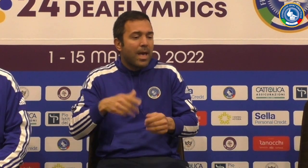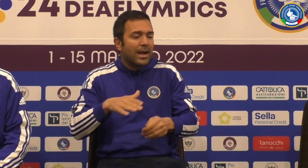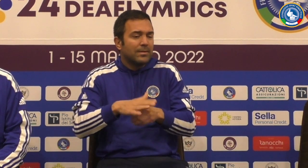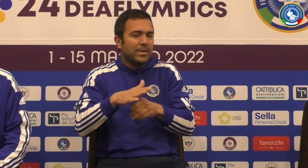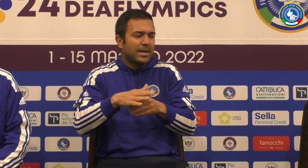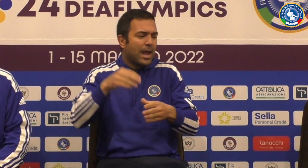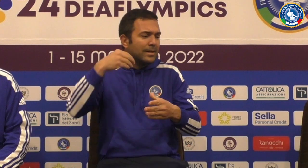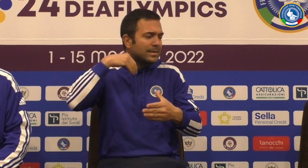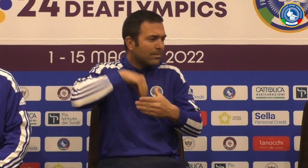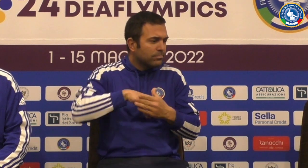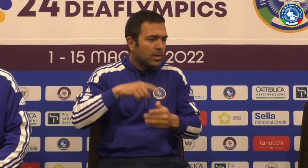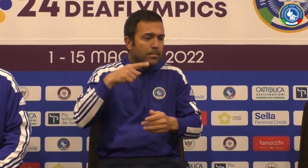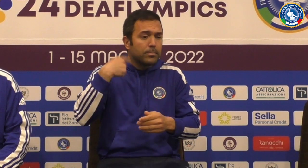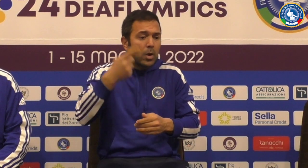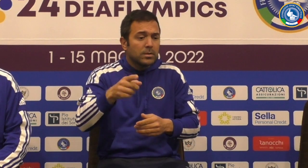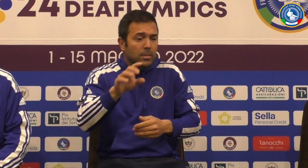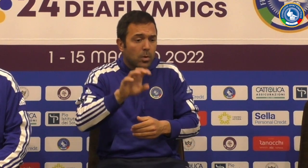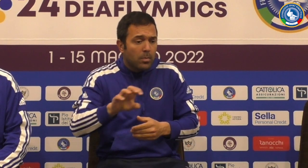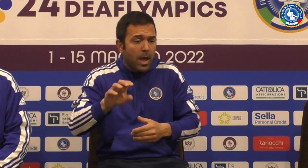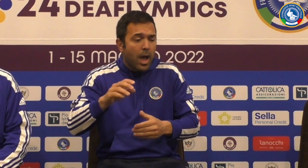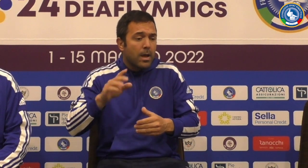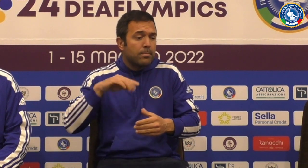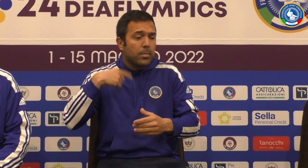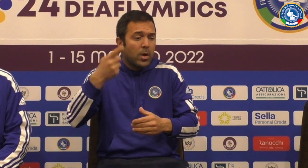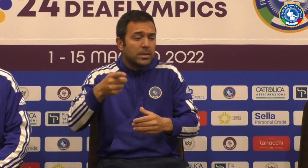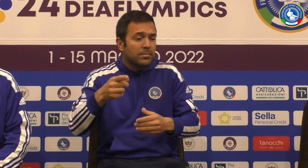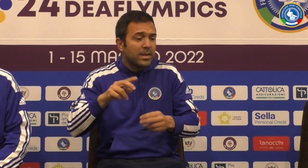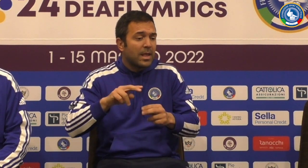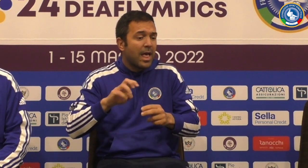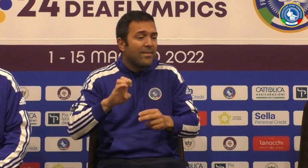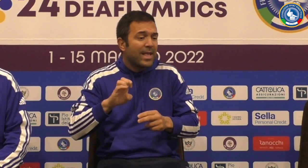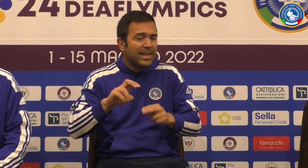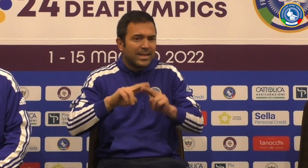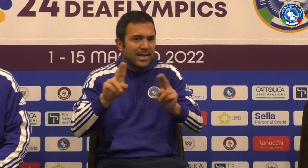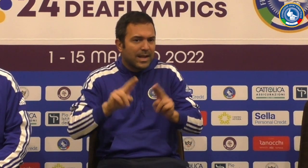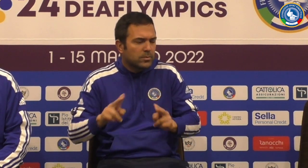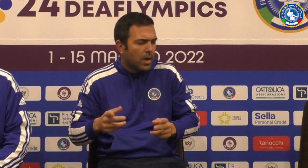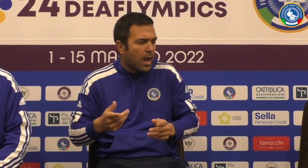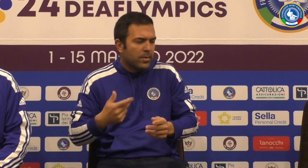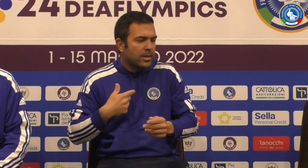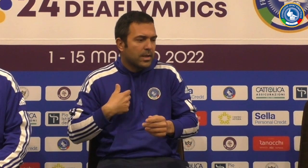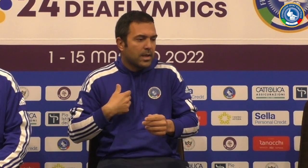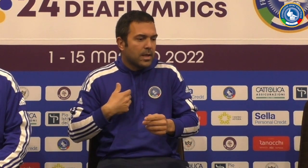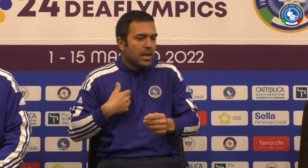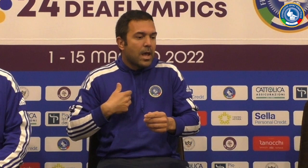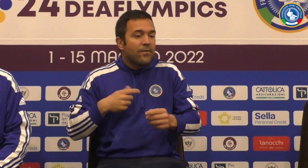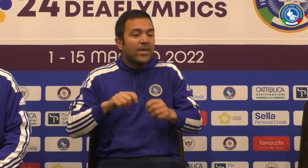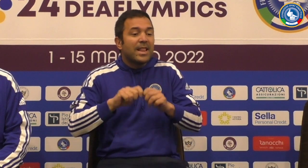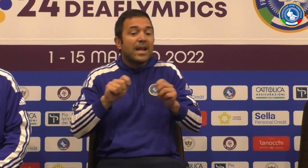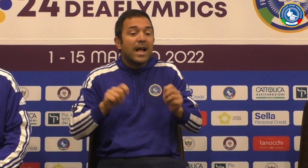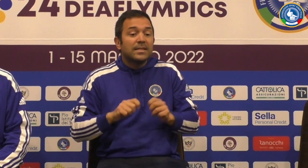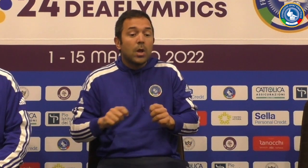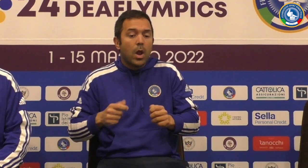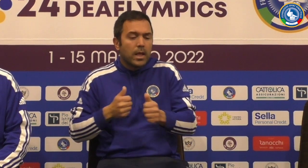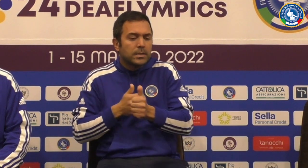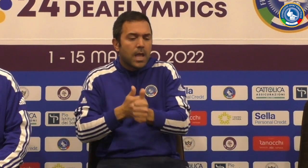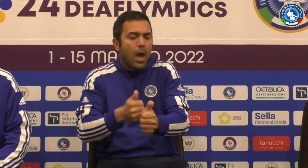dei nuovi convocati Questo sembra sicuramente per esperienza per la consapevolezza magari i prossimi europei ai vostri eventi internazionali